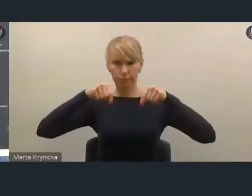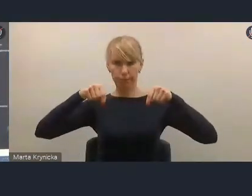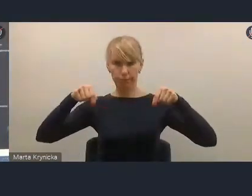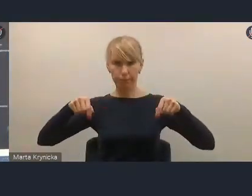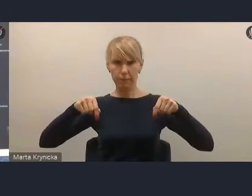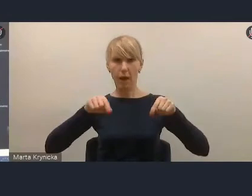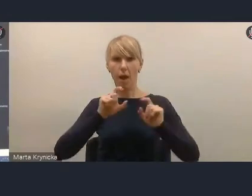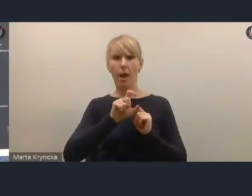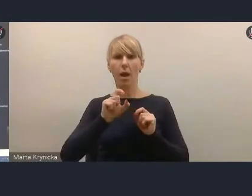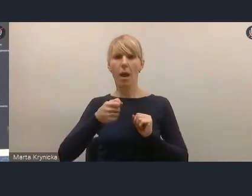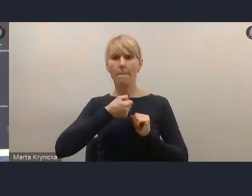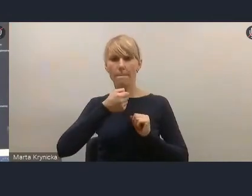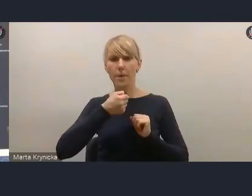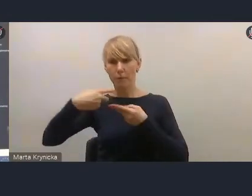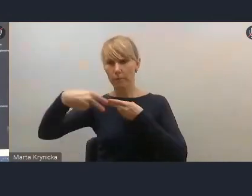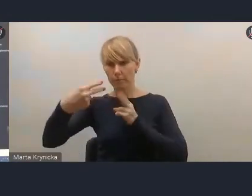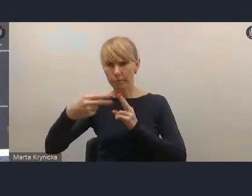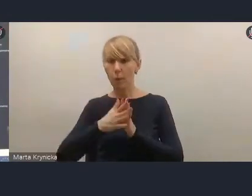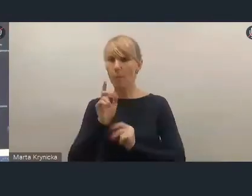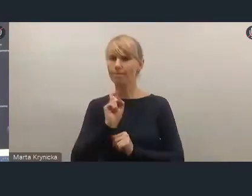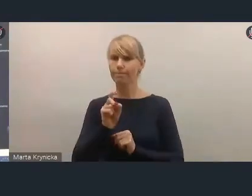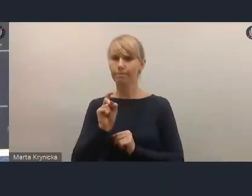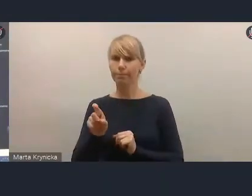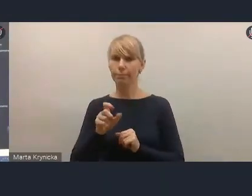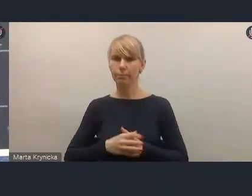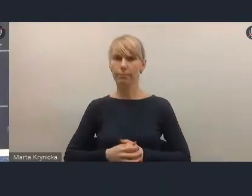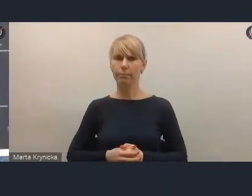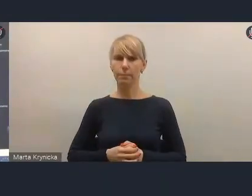więc prosimy o kliknięcie na te ikonki.